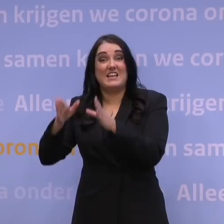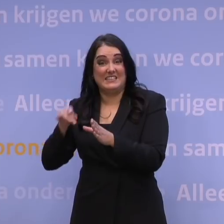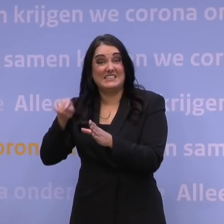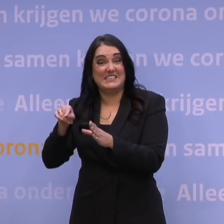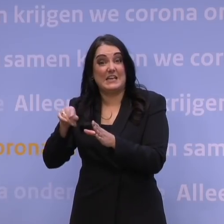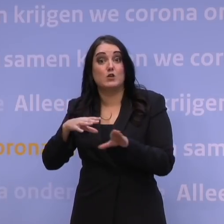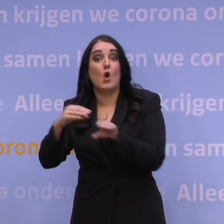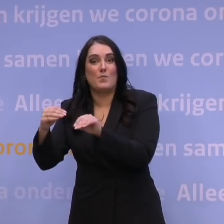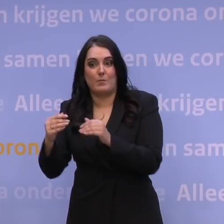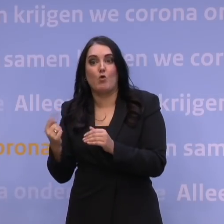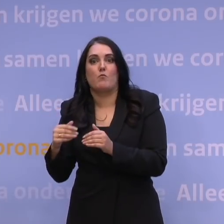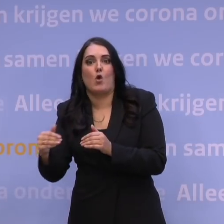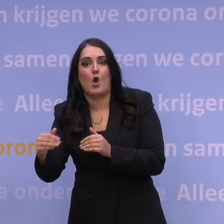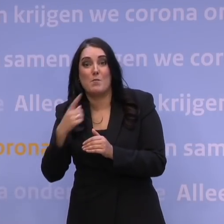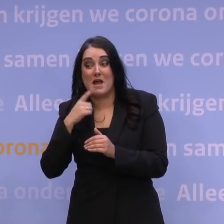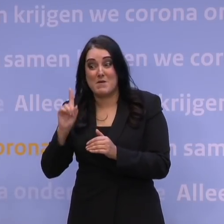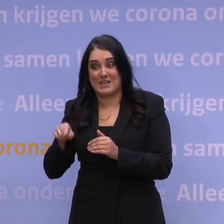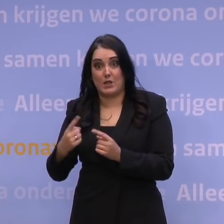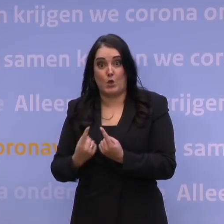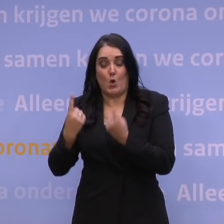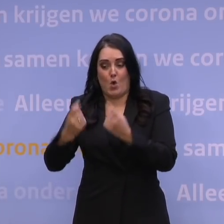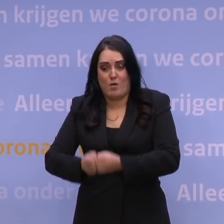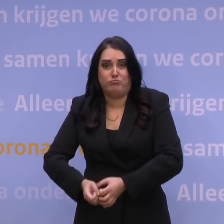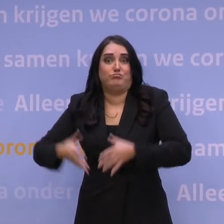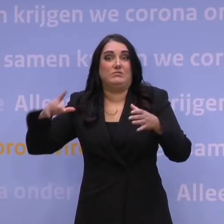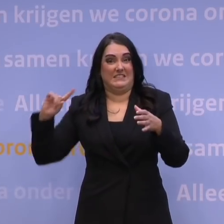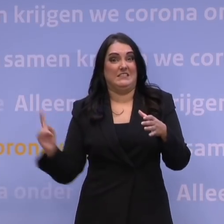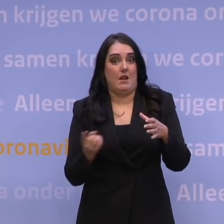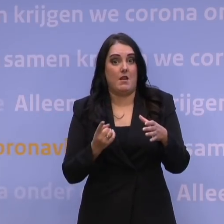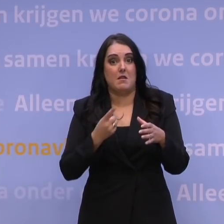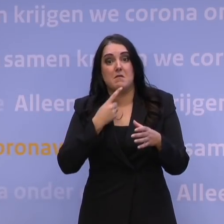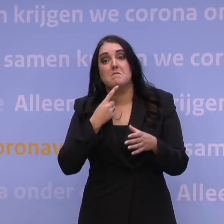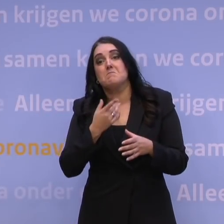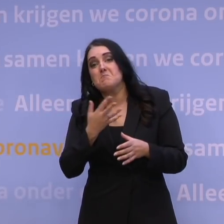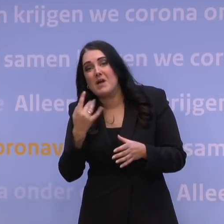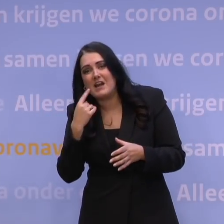maar een hele snelle exponentiële groei, dat kan je hooguit een paar dagen of een week of twee weken misschien helpen